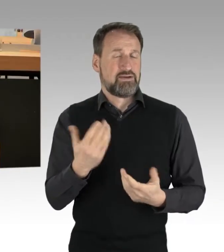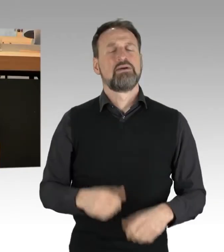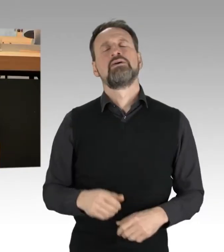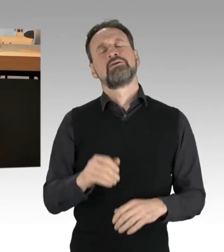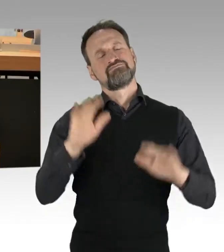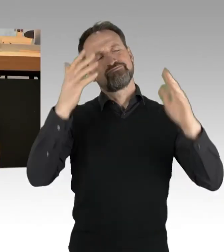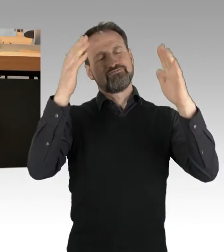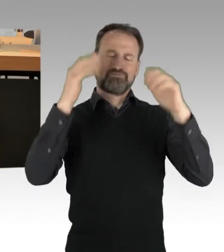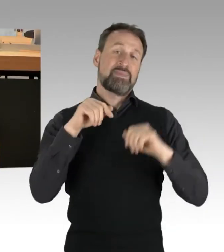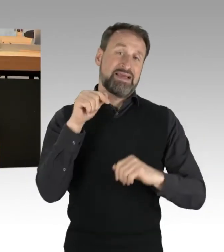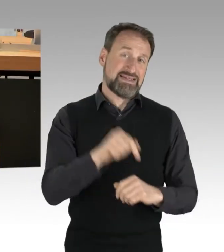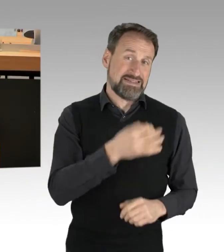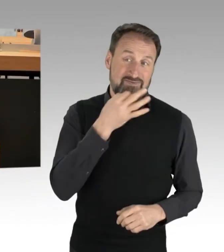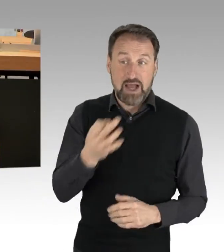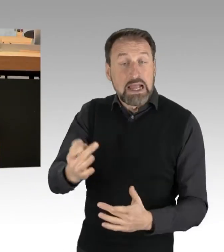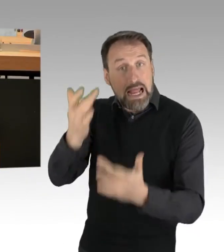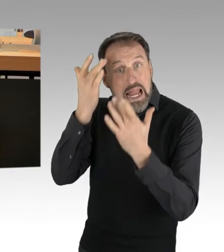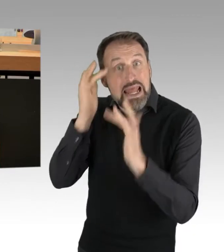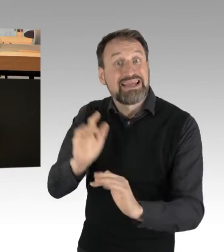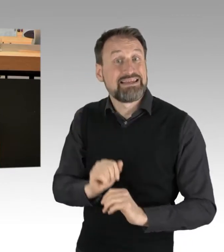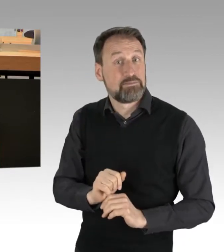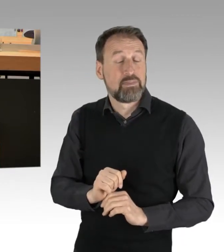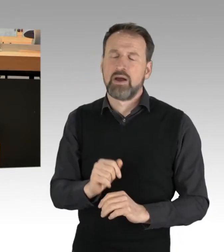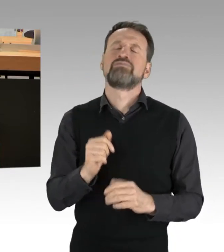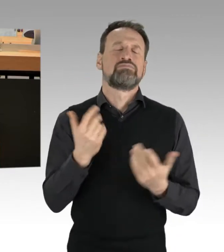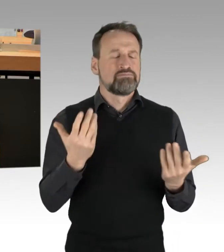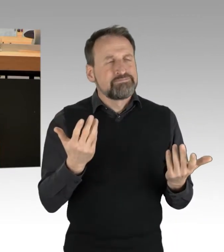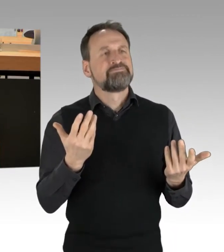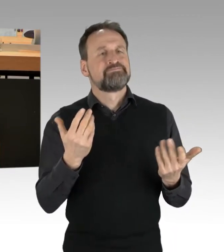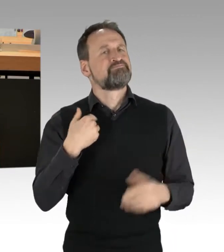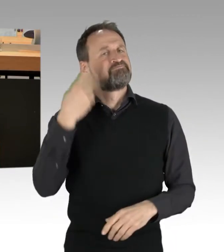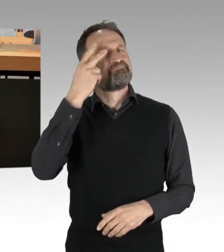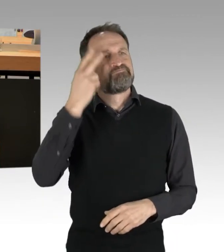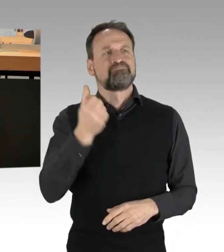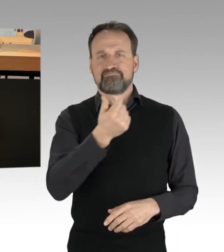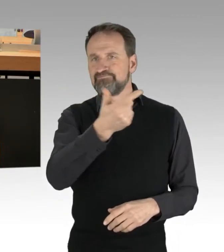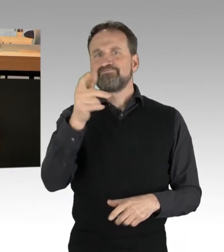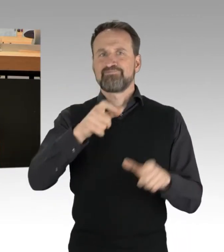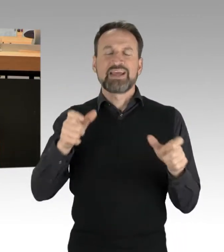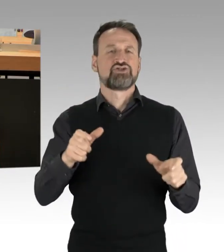dass nicht wenige Menschen in den letzten Tagen, unabhängig davon, ob sie dieses Anliegen gut oder schlecht fanden,